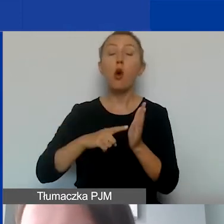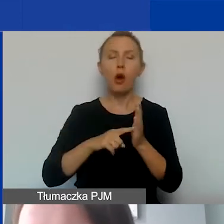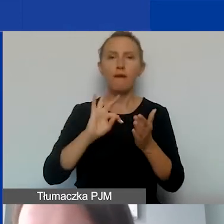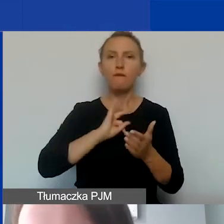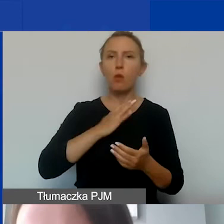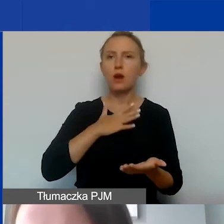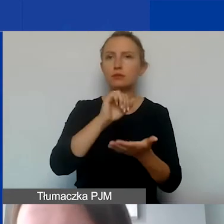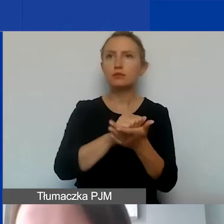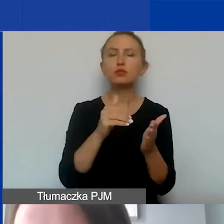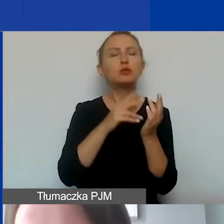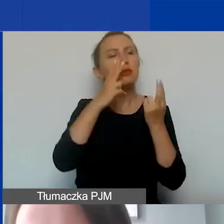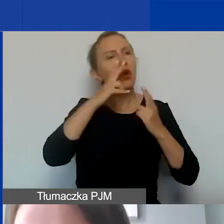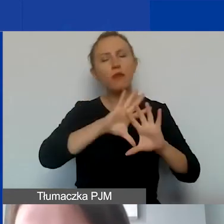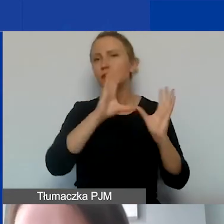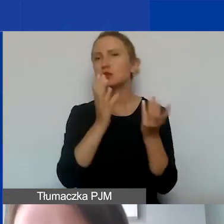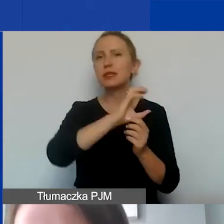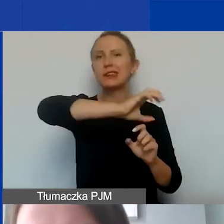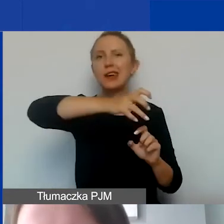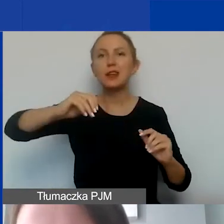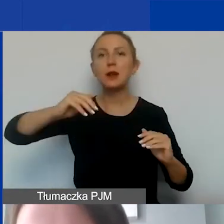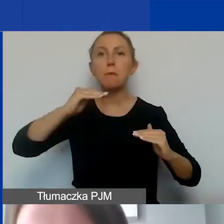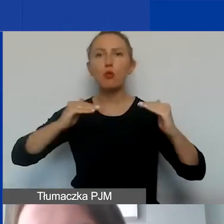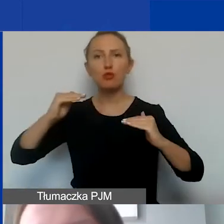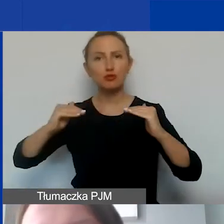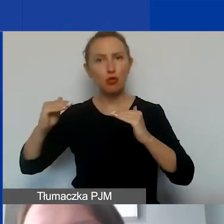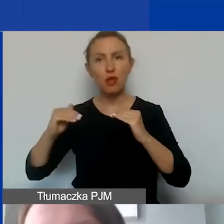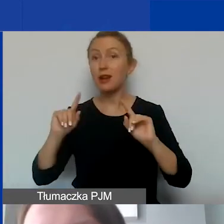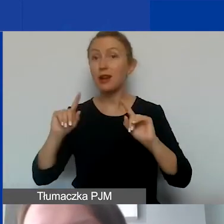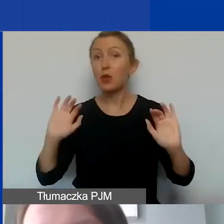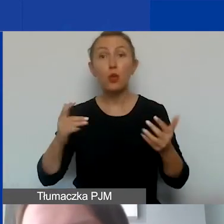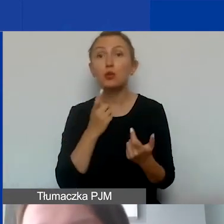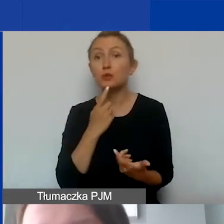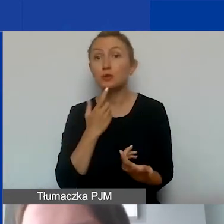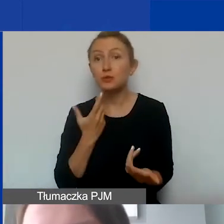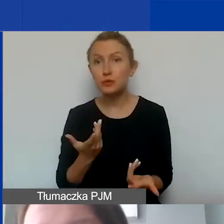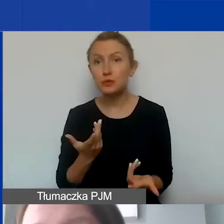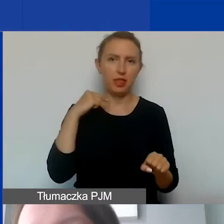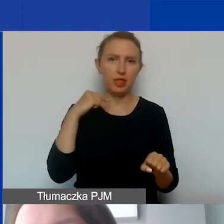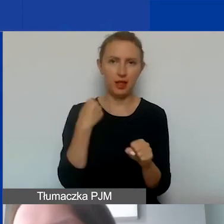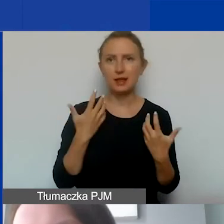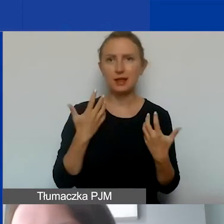należy wykazywać proporcjonalnie we wszystkich kategoriach. Jeżeli zdecydują się państwo na to,